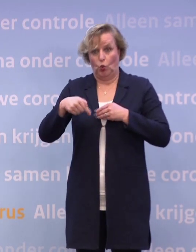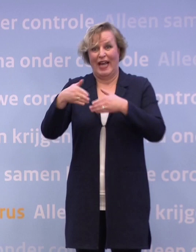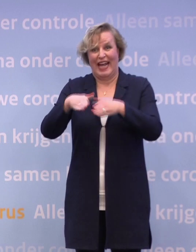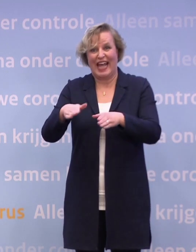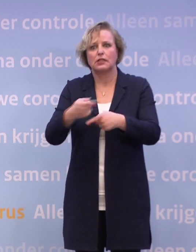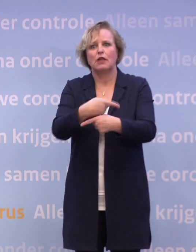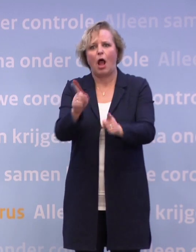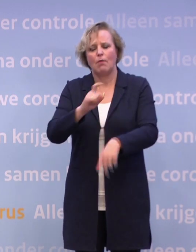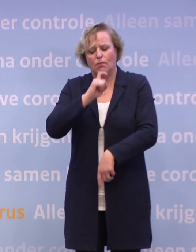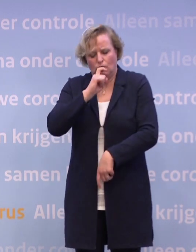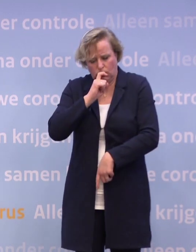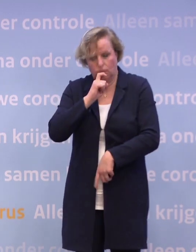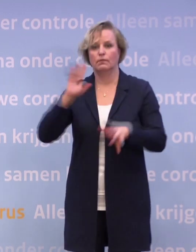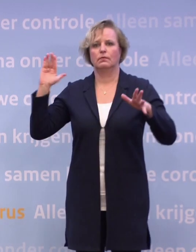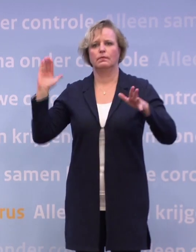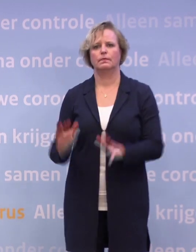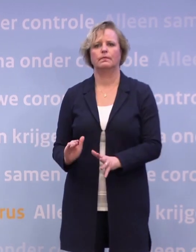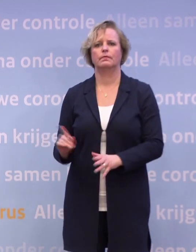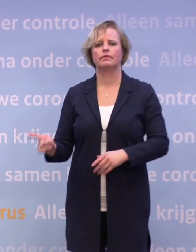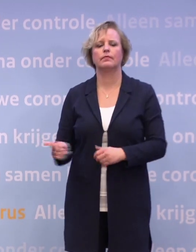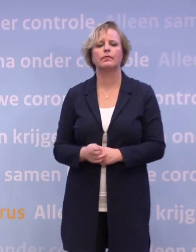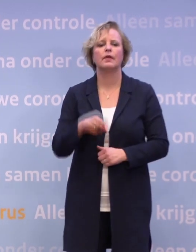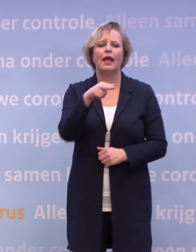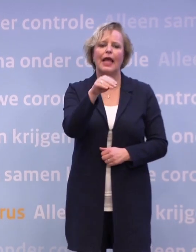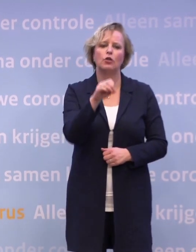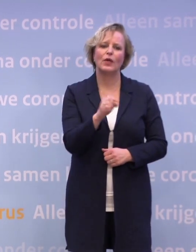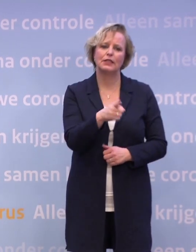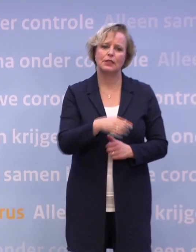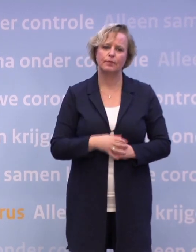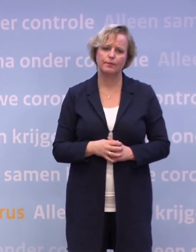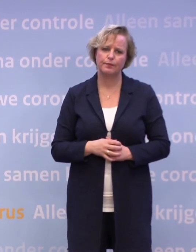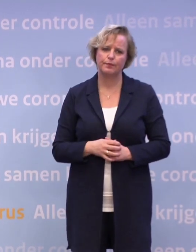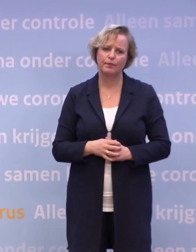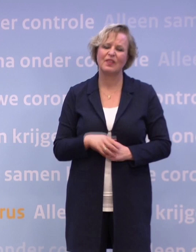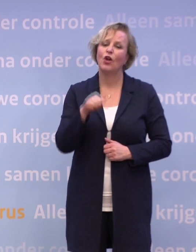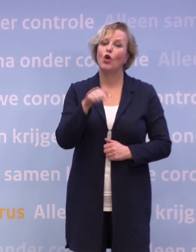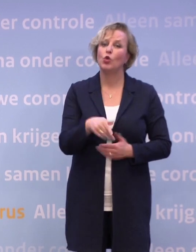...dat we die cijfers weer kunnen ombuigen. NOS. We zitten al in een gedeeltelijke lockdown.